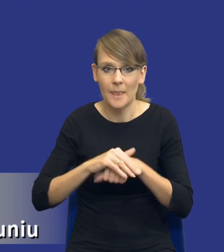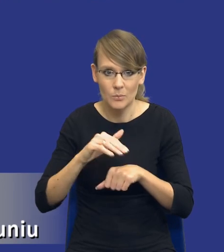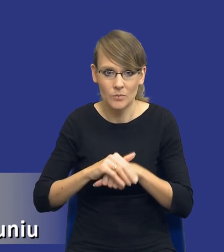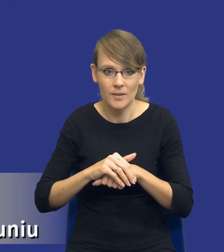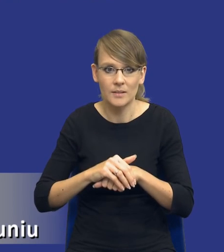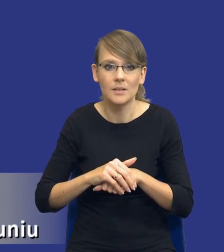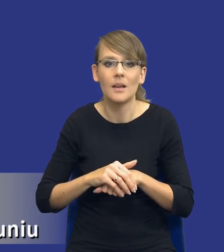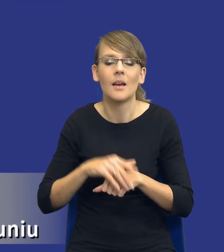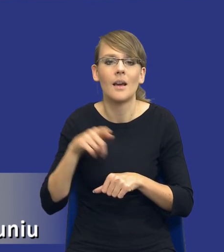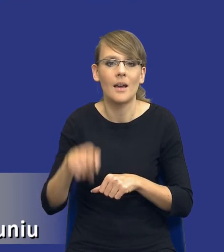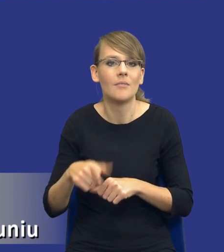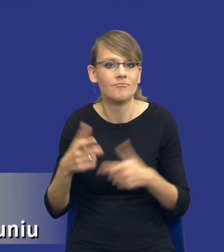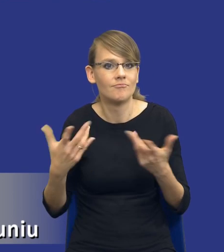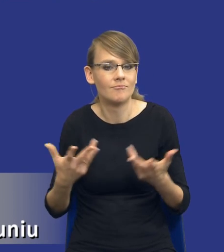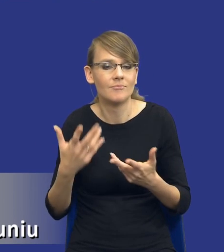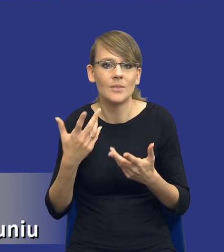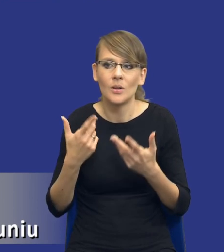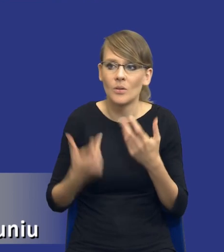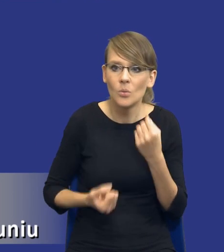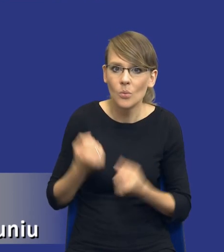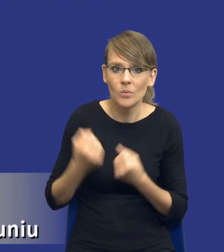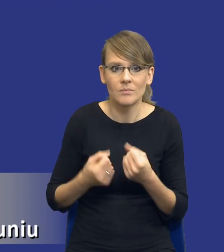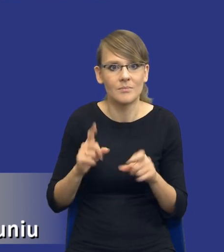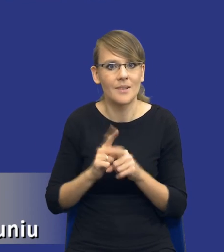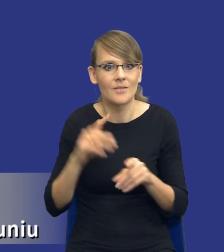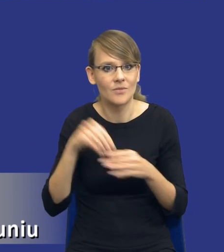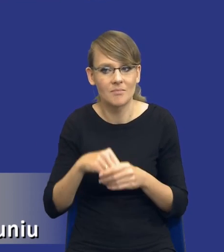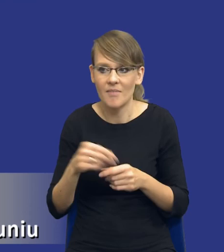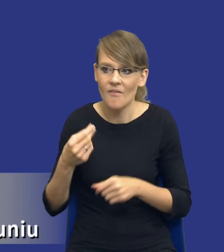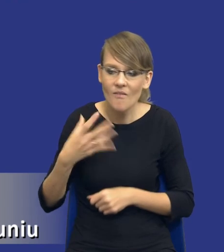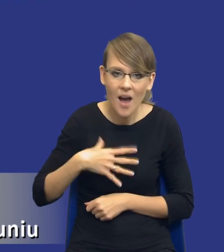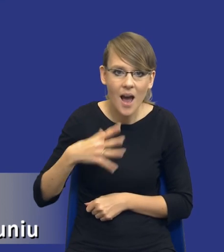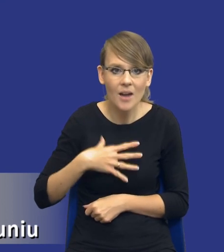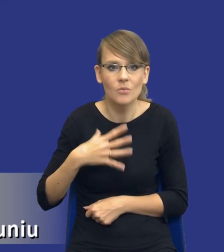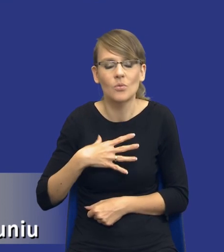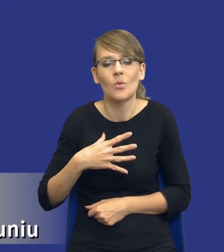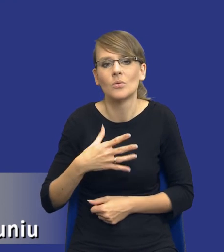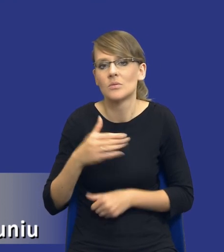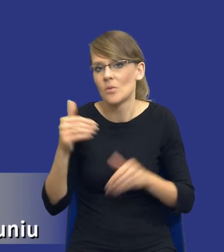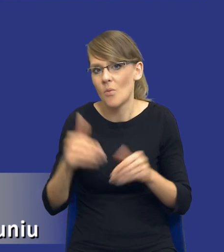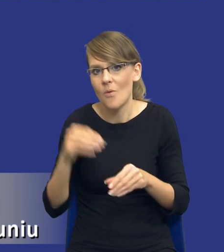sposób skomplikowania, poprzez swoją wartość i ewentualne jakby ryzyko